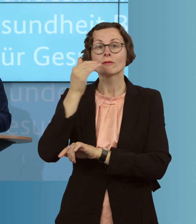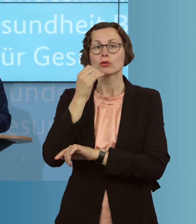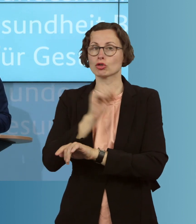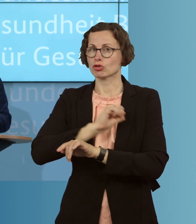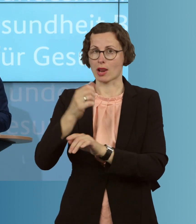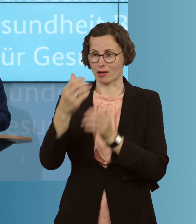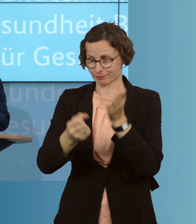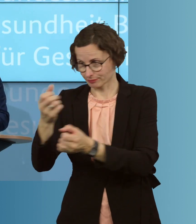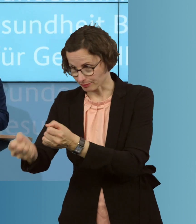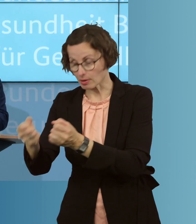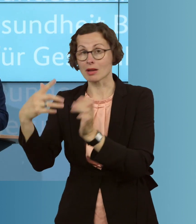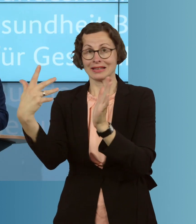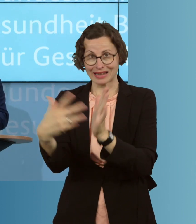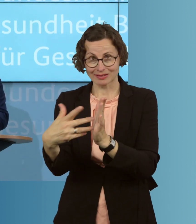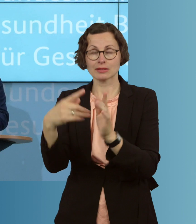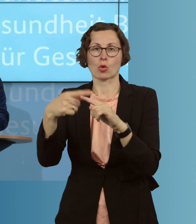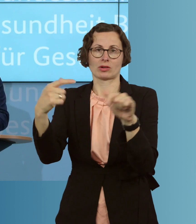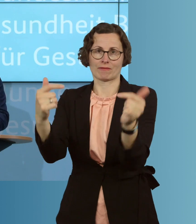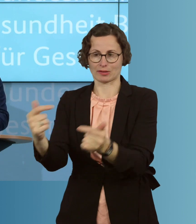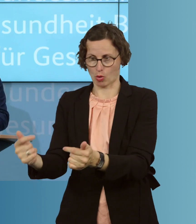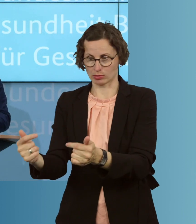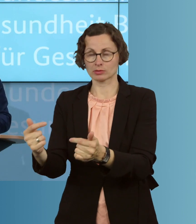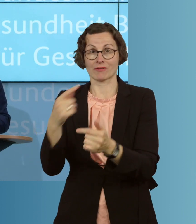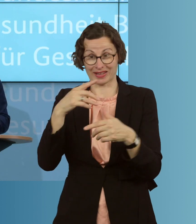und versorgen. Nur so können wir Infektionsketten wirksam durchbrechen